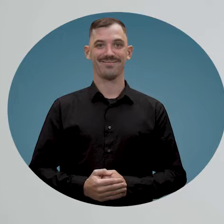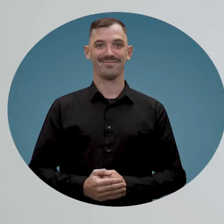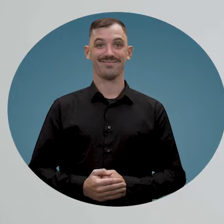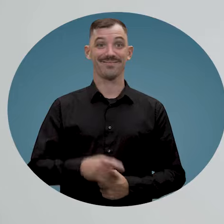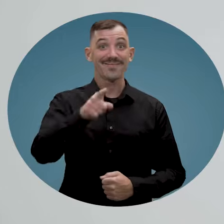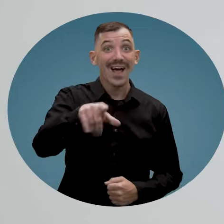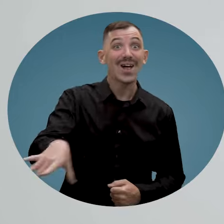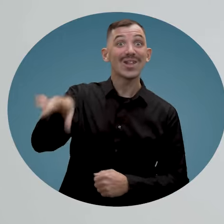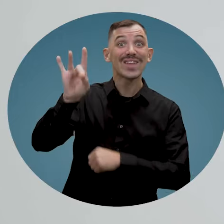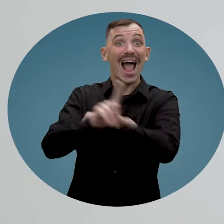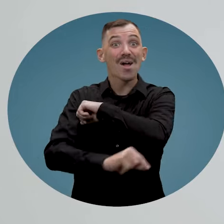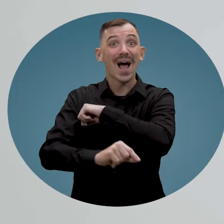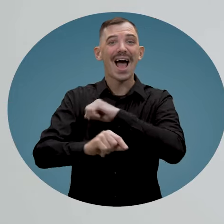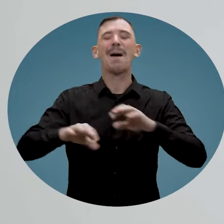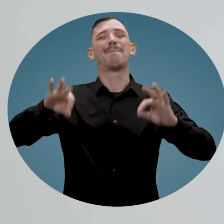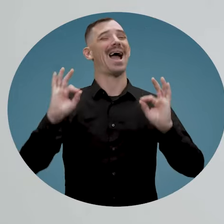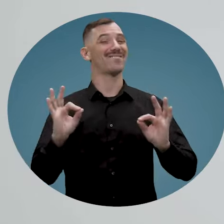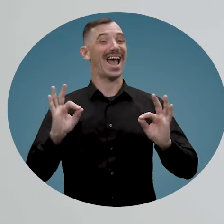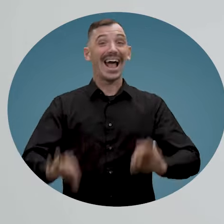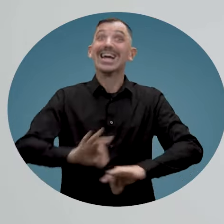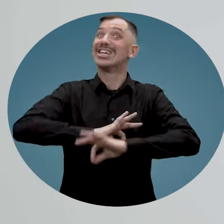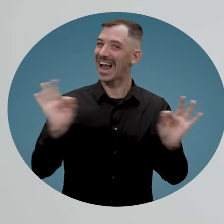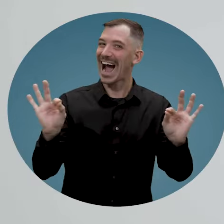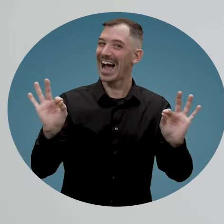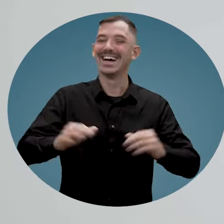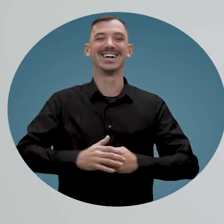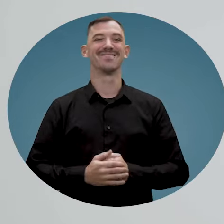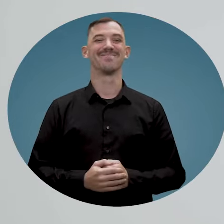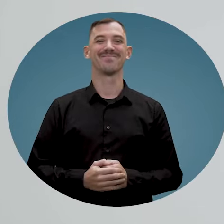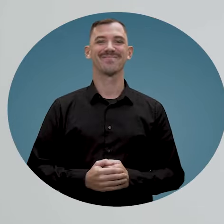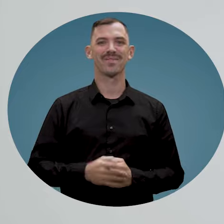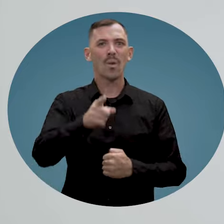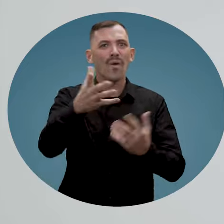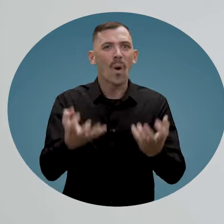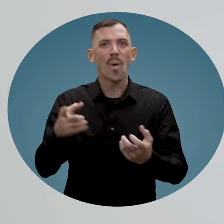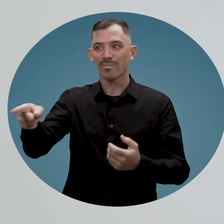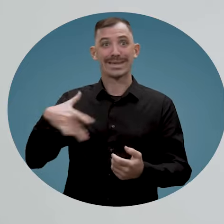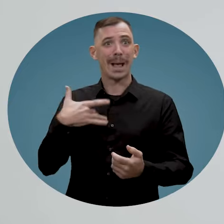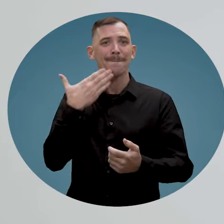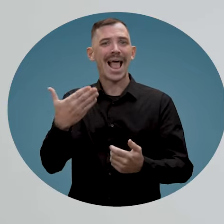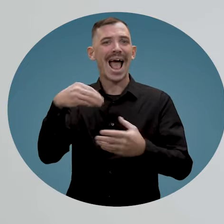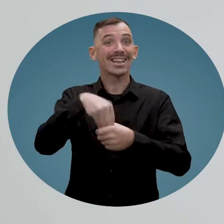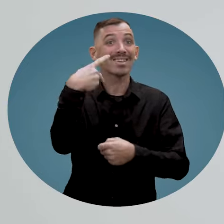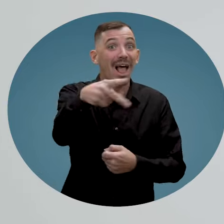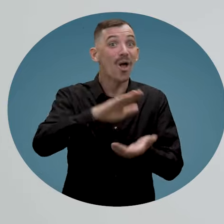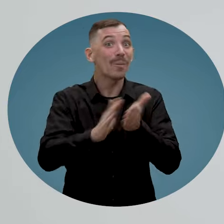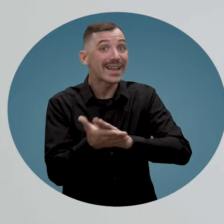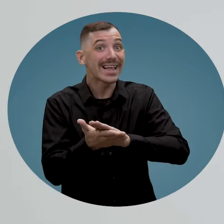Vous avez trouvé l'employé parfait? C'est génial! Vous souhaitez qu'il se sente bien dans votre entreprise?